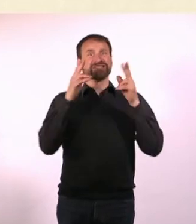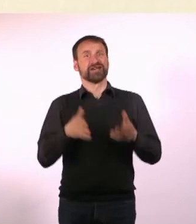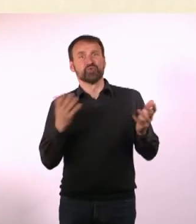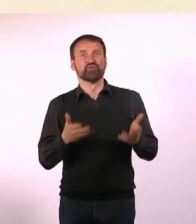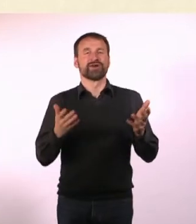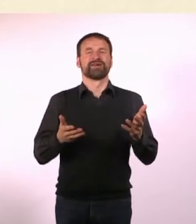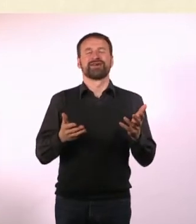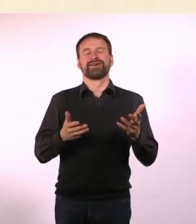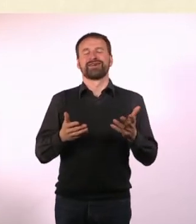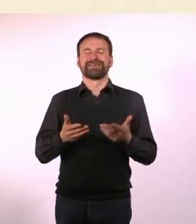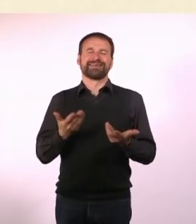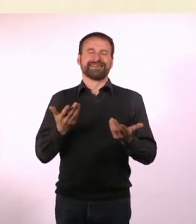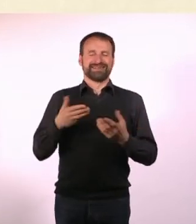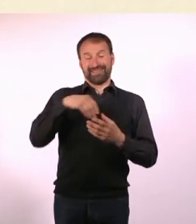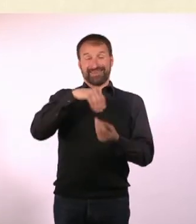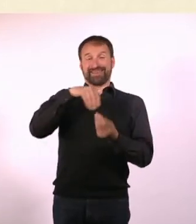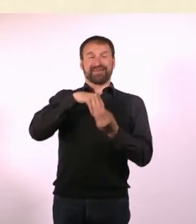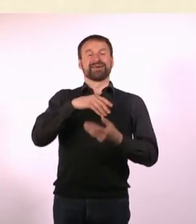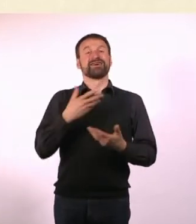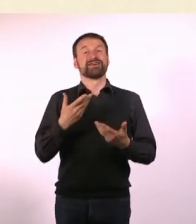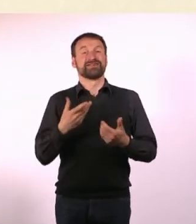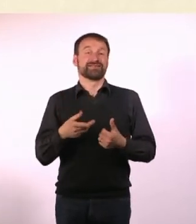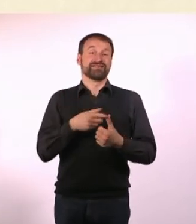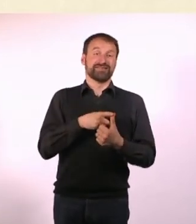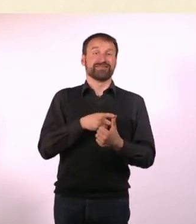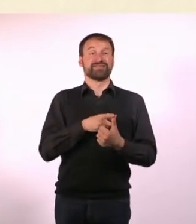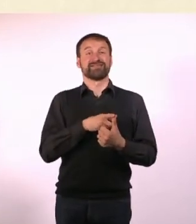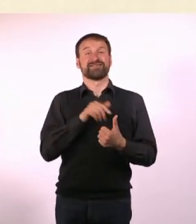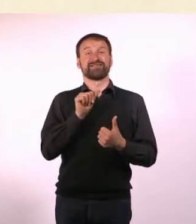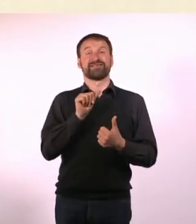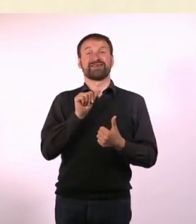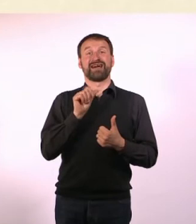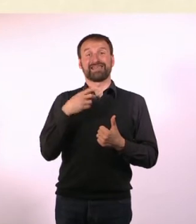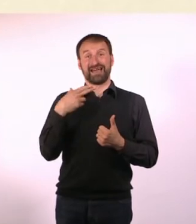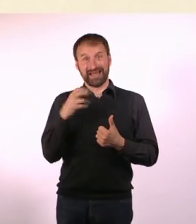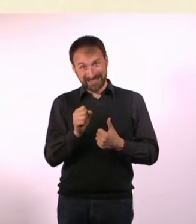Schwierig ist es in dem Moment, wo ADHS-Denise etwas bucht ... und Autismus-Denise ankommt.